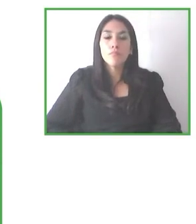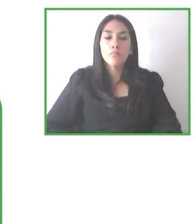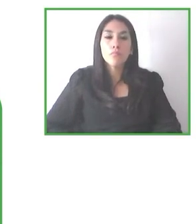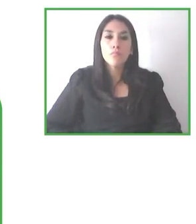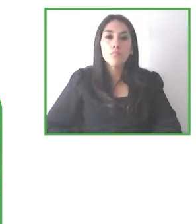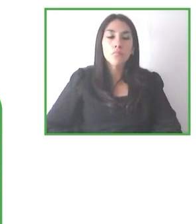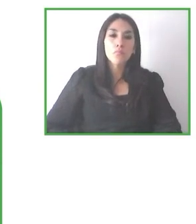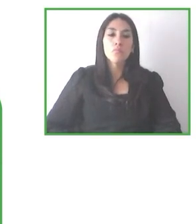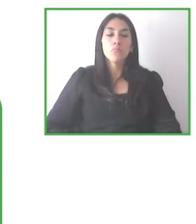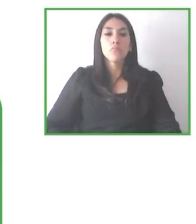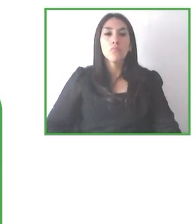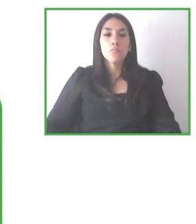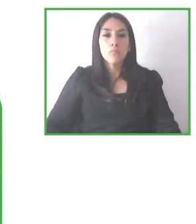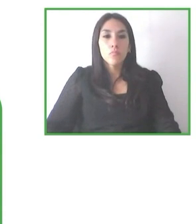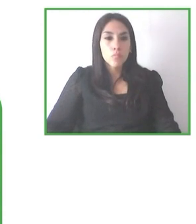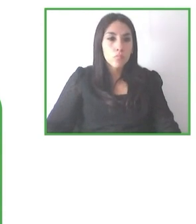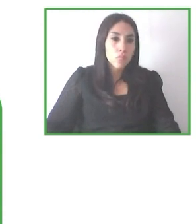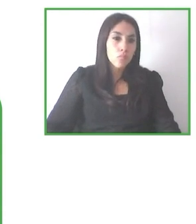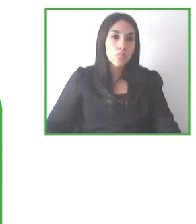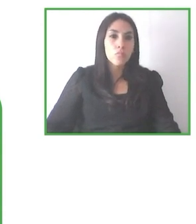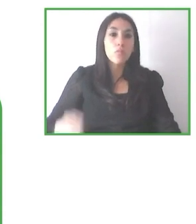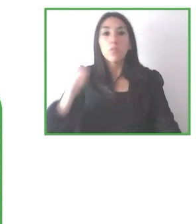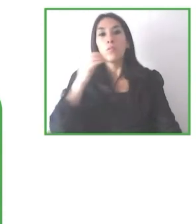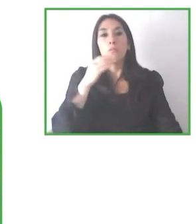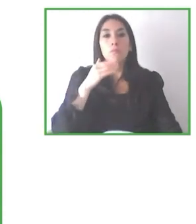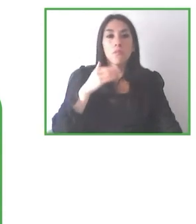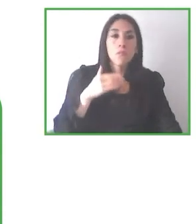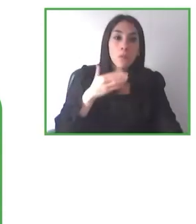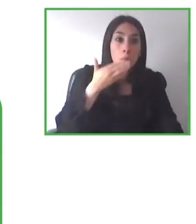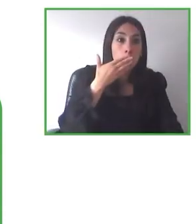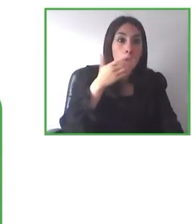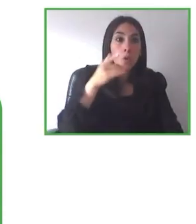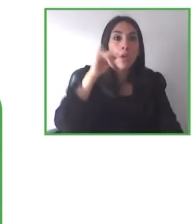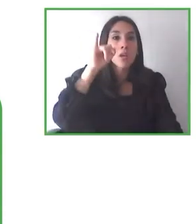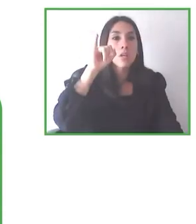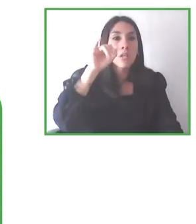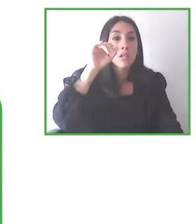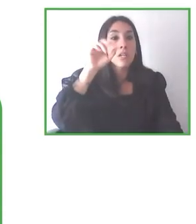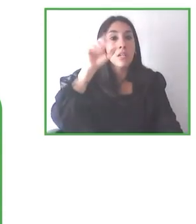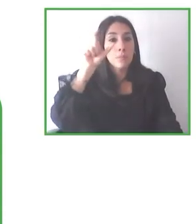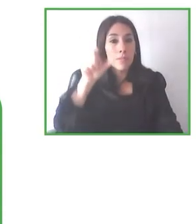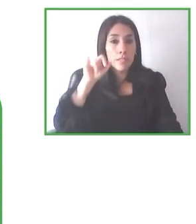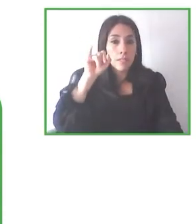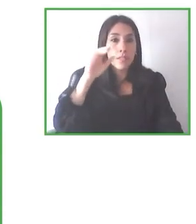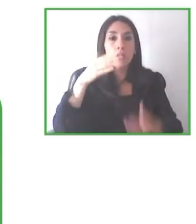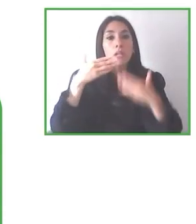Sí. Muchas gracias, Jesús. De hecho, como ustedes vieron en la presentación, una de las lecciones aprendidas